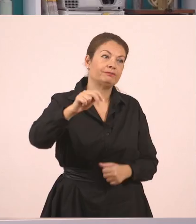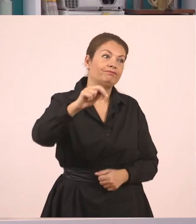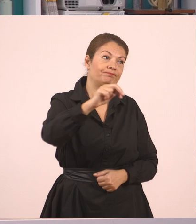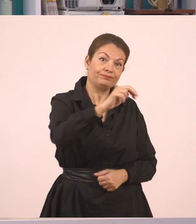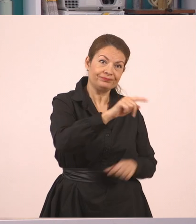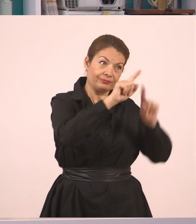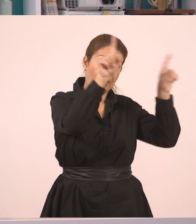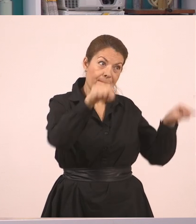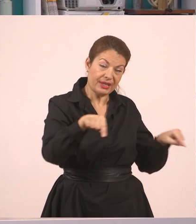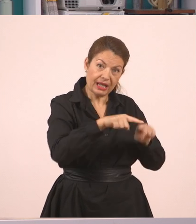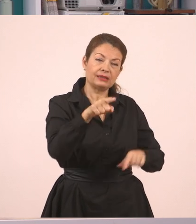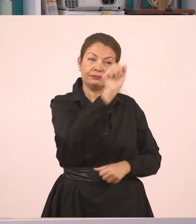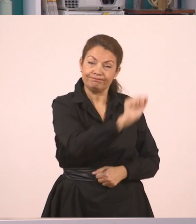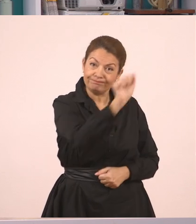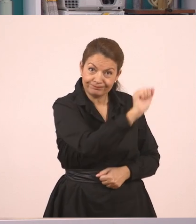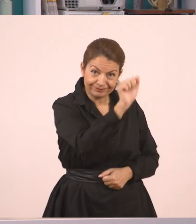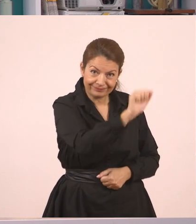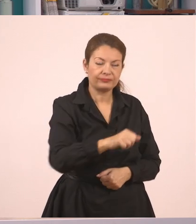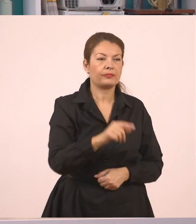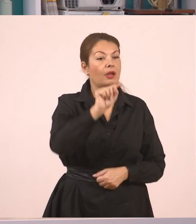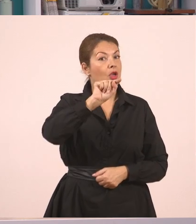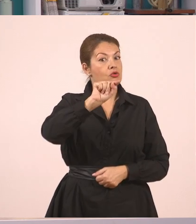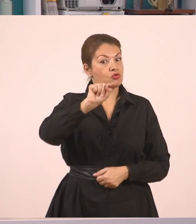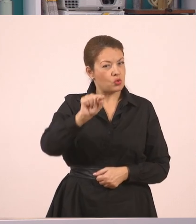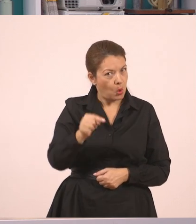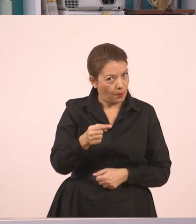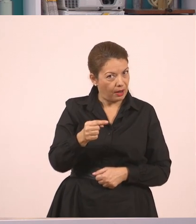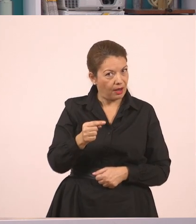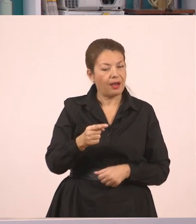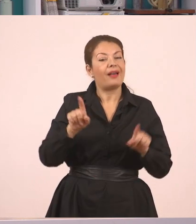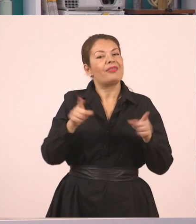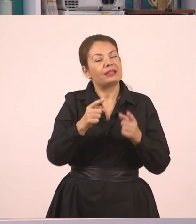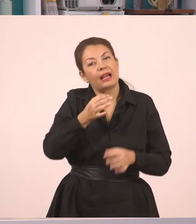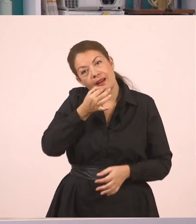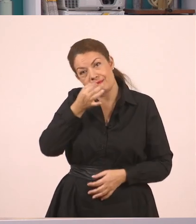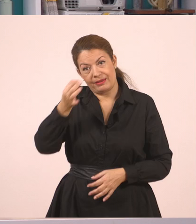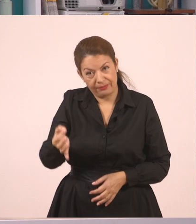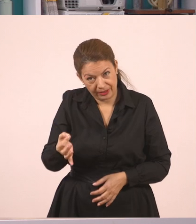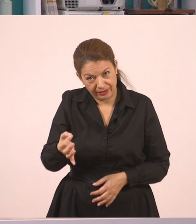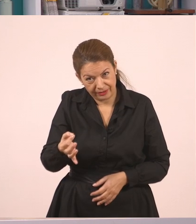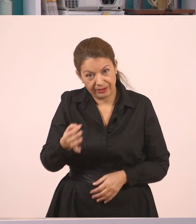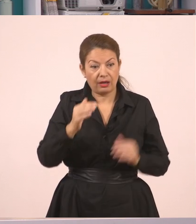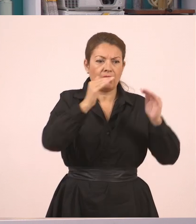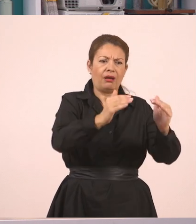"είπε η δασκάλα". Και τώρα να σκεφτούμε τι μπορεί να είπε ο Παναγιώτης.